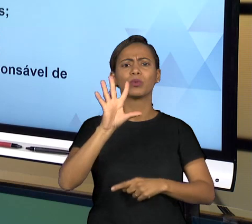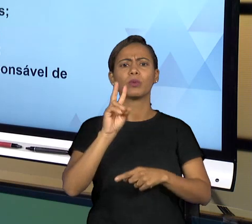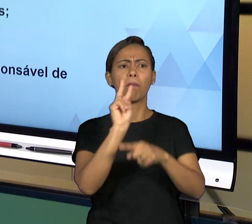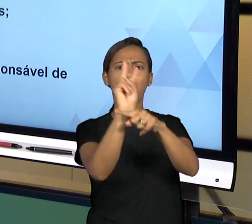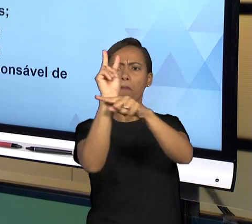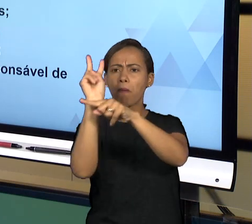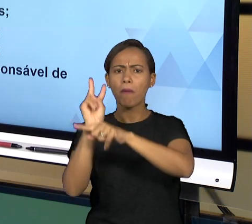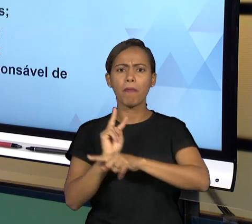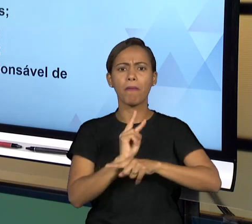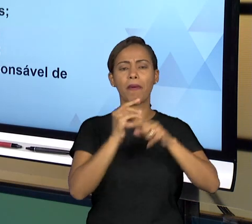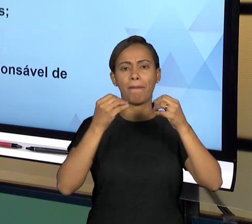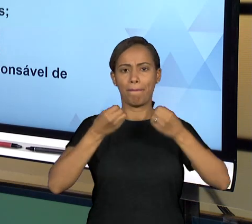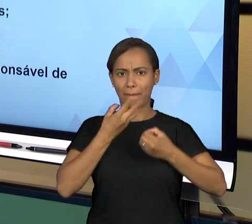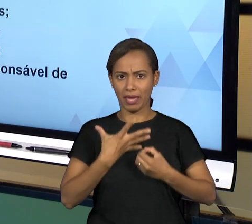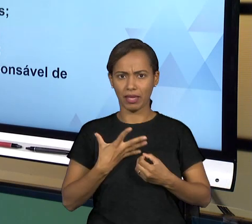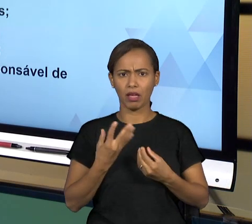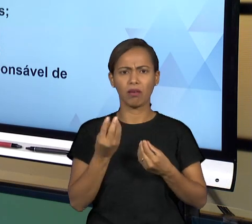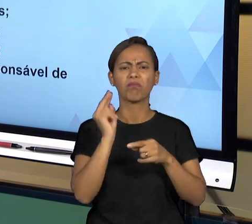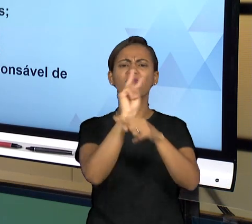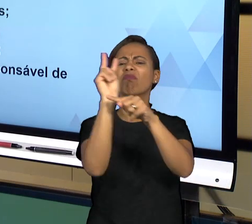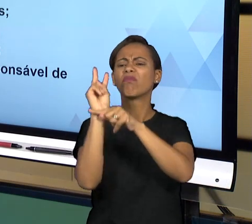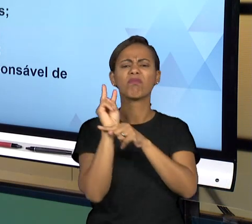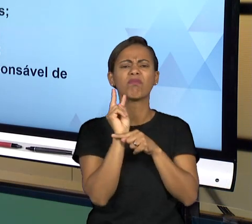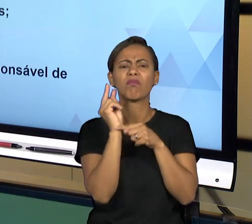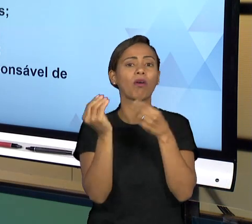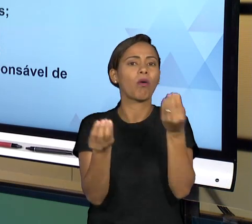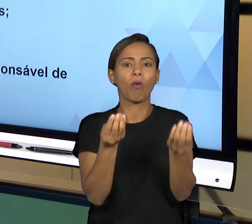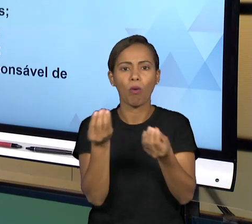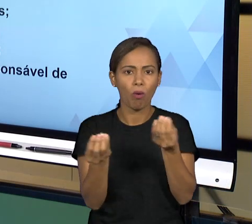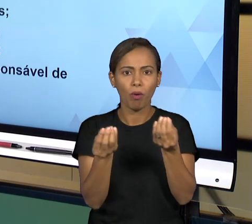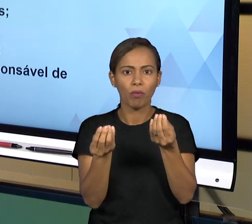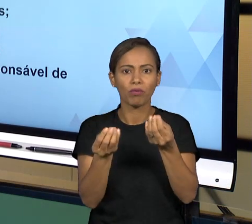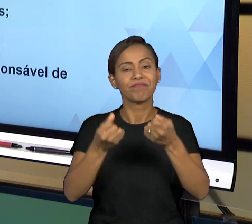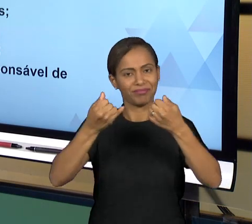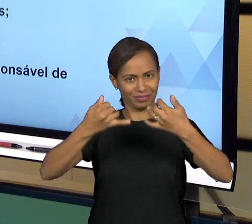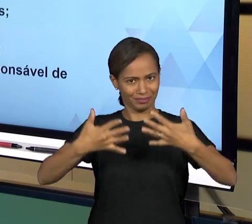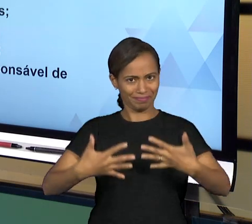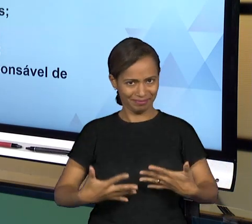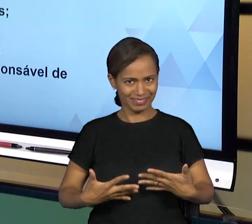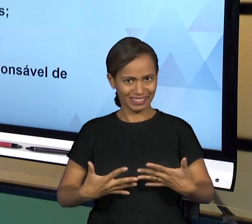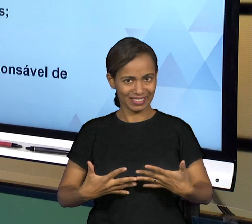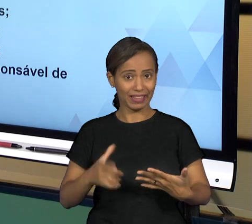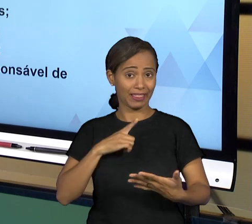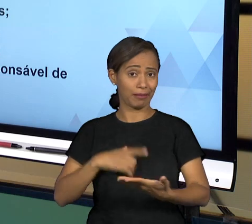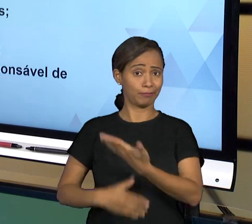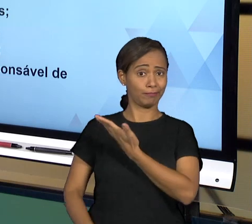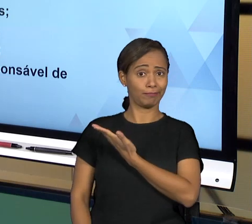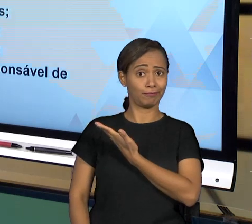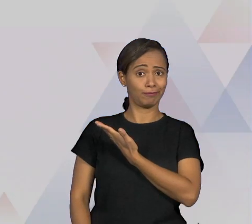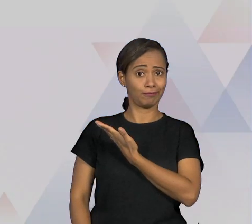PRINCÍPIOS GERAIS QUE FALAM DE GOVERNANÇA, ENTÃO: RELAÇÕES ÉTICAS QUE É O TRATAMENTO DAS